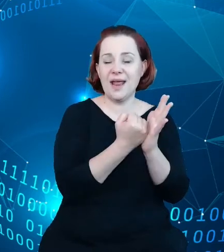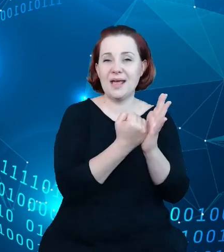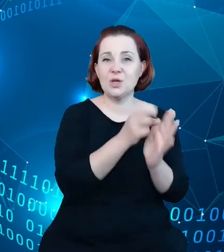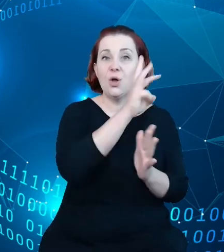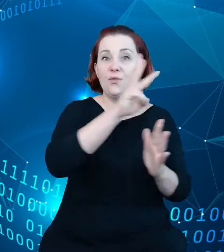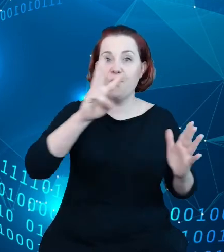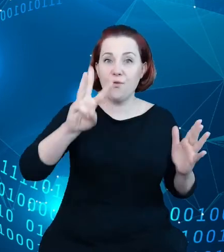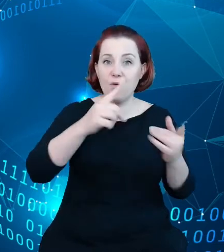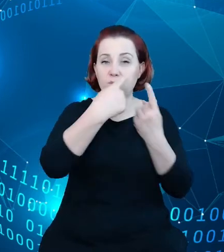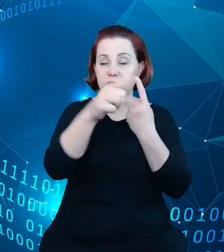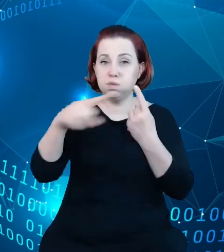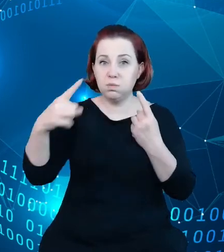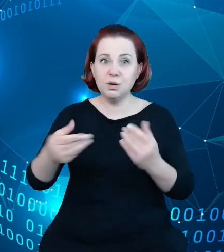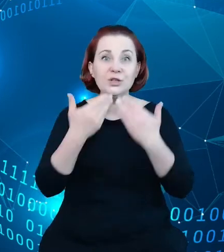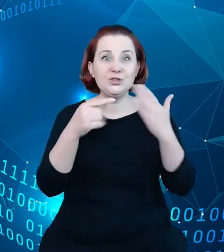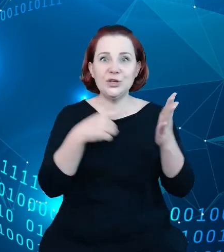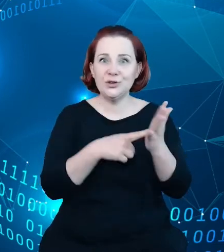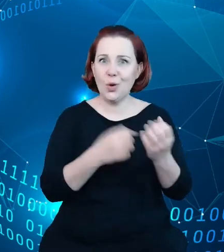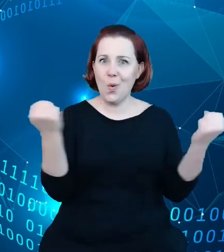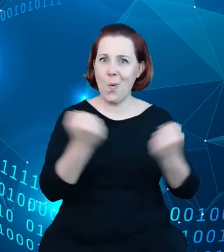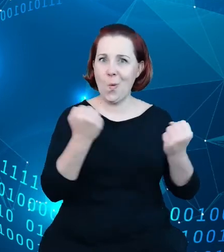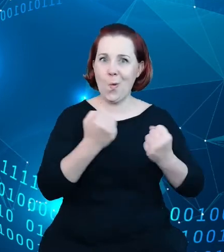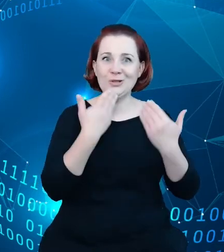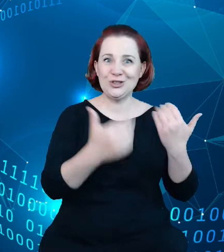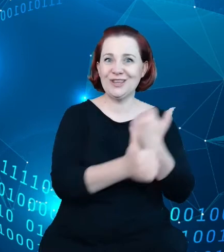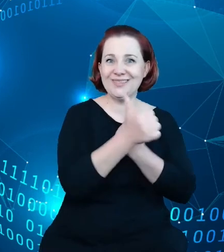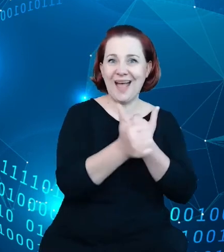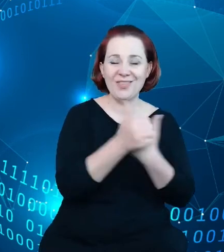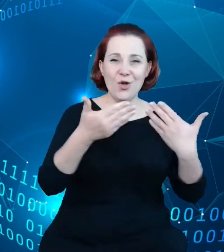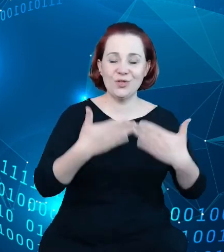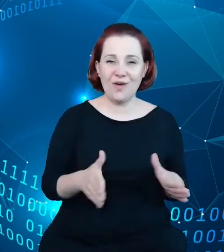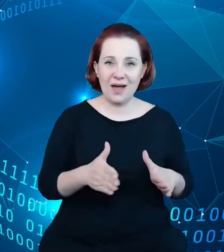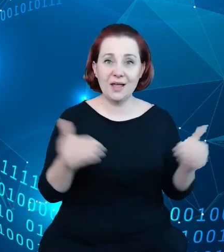dane otwarte. Dane, które pozwalają wymieniać się, łączyć z innymi danymi